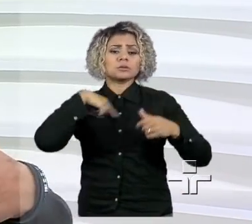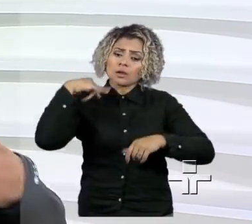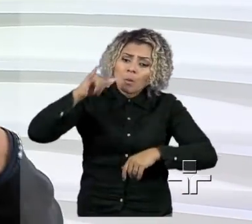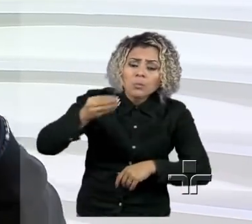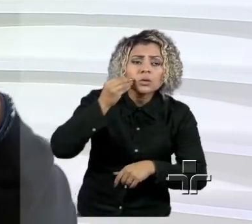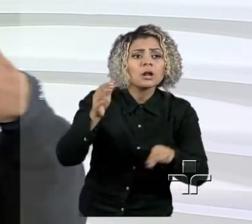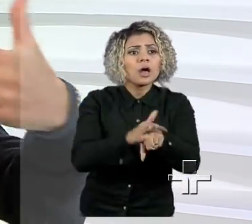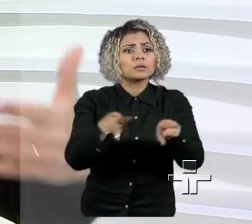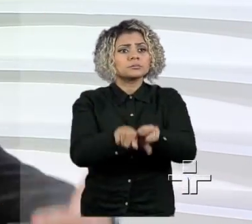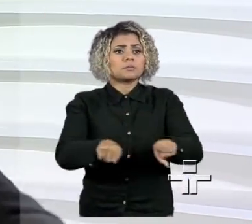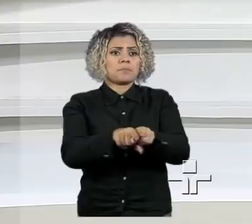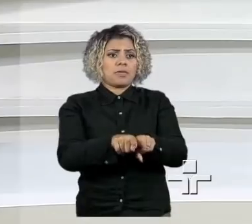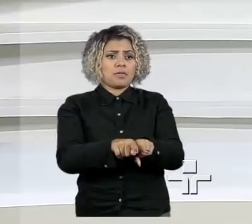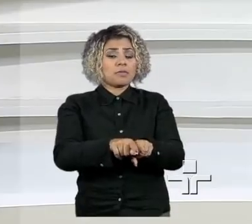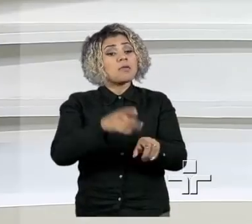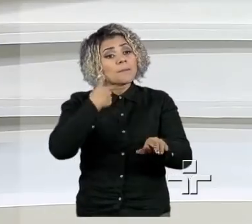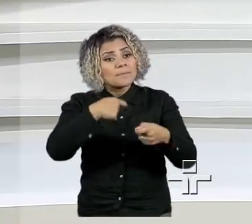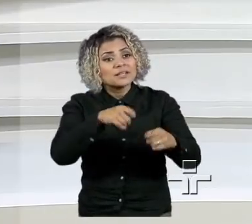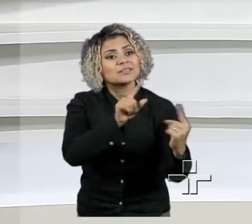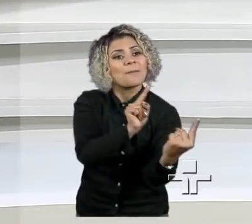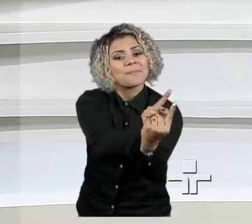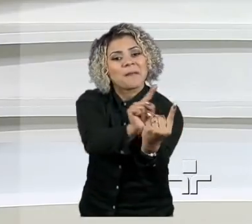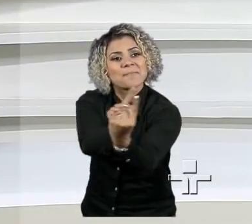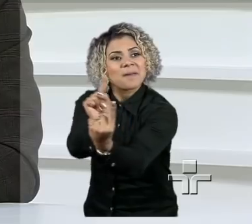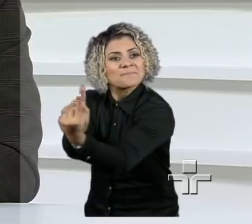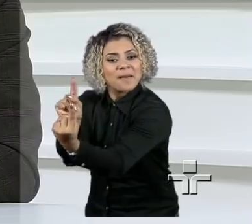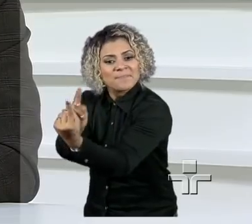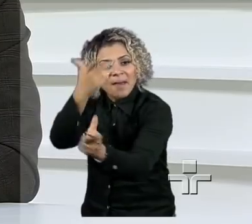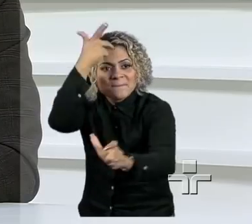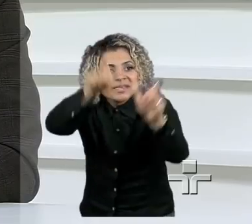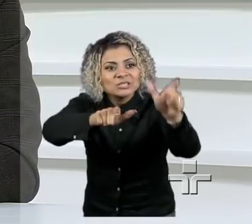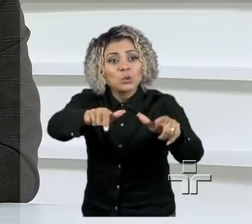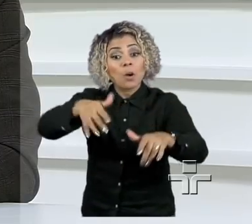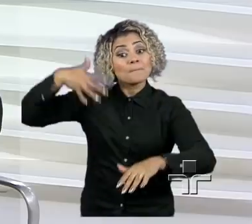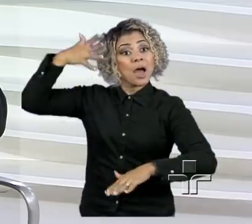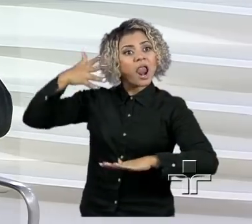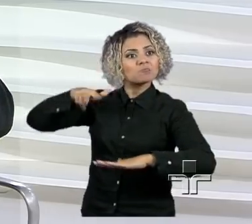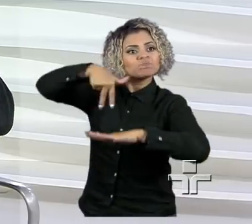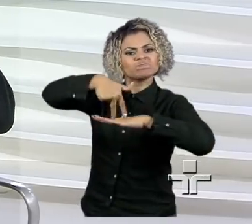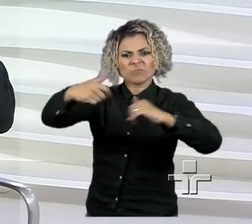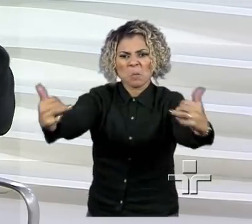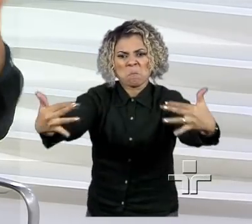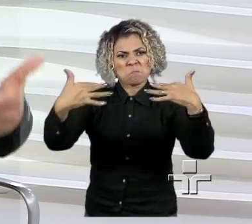Então, falar com as pessoas, através de palestras, de programas, e poder a história